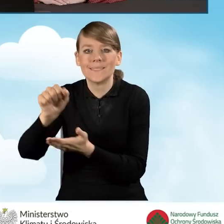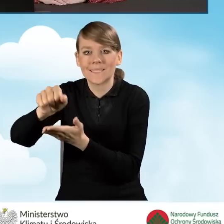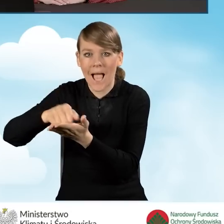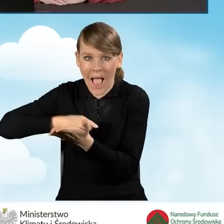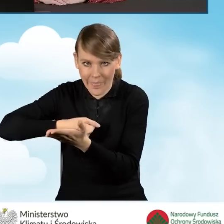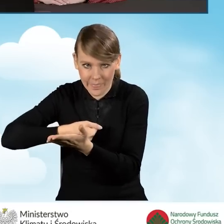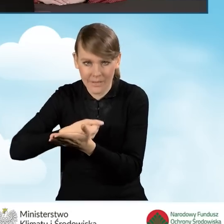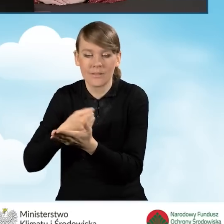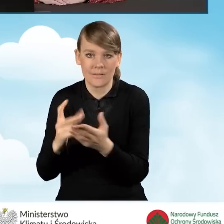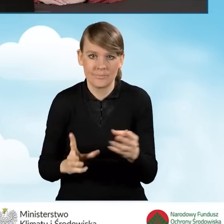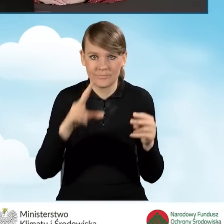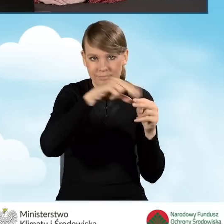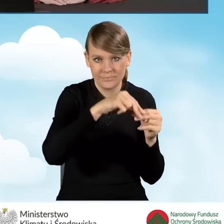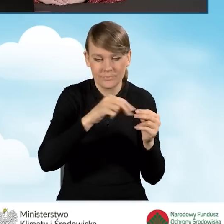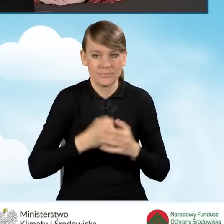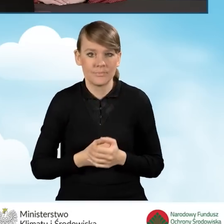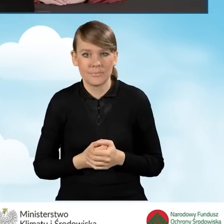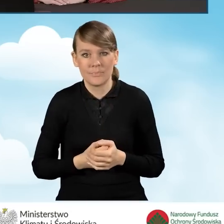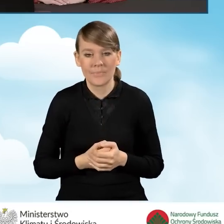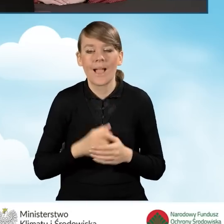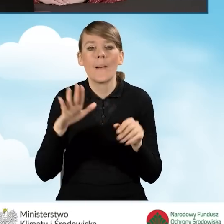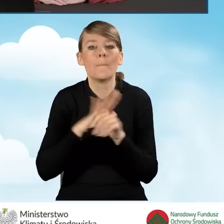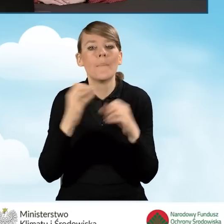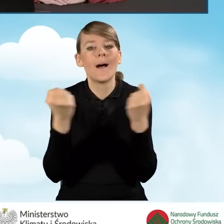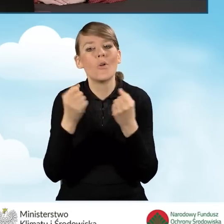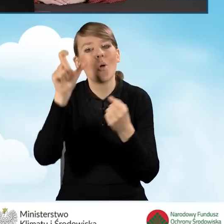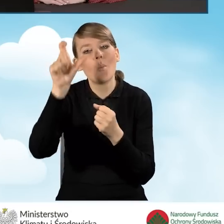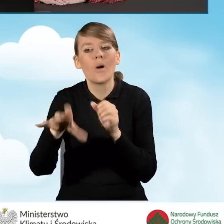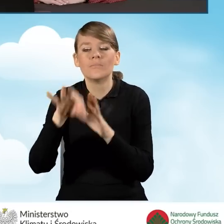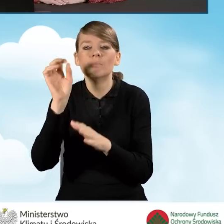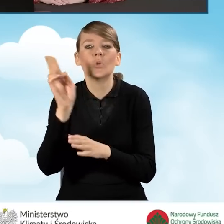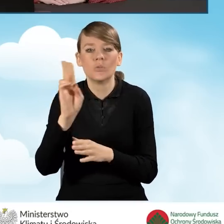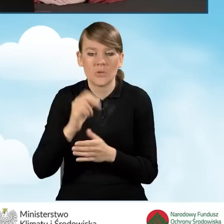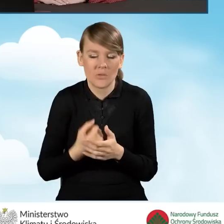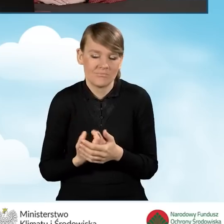Pełnomocnikiem może zostać tak naprawdę praktycznie każdy.